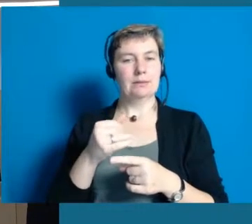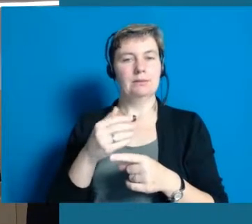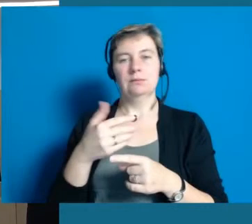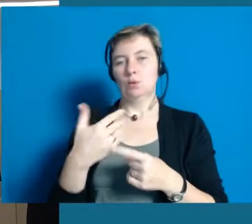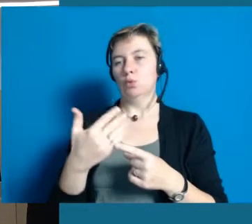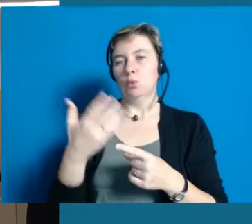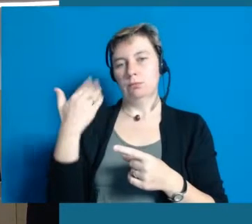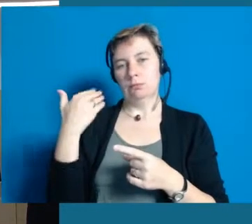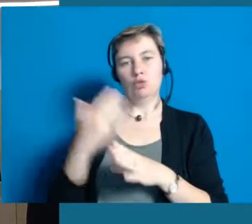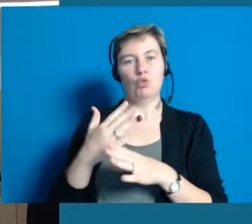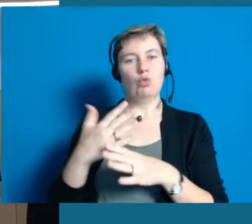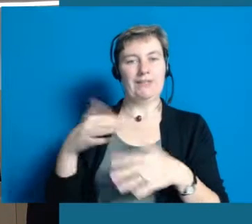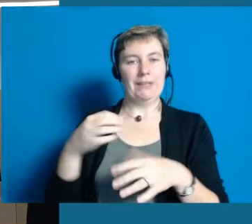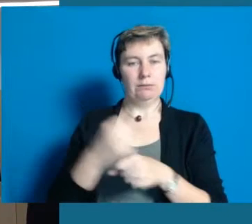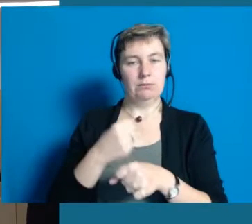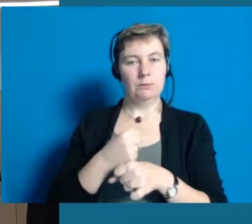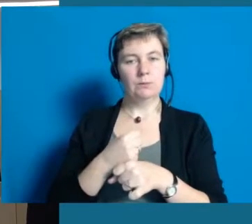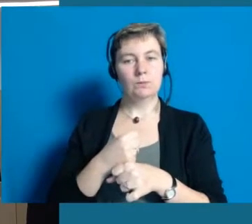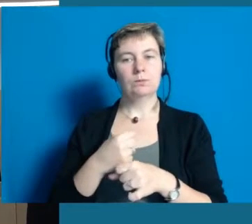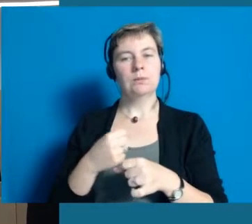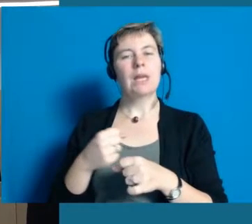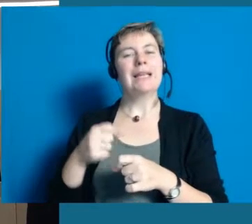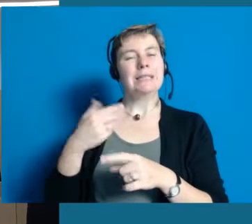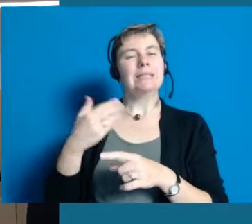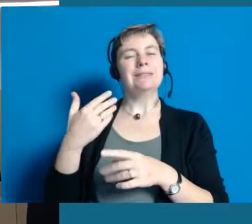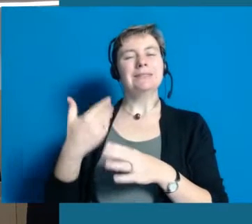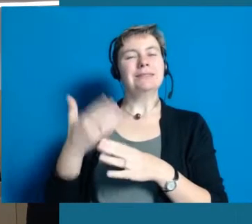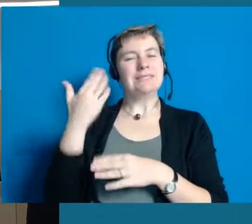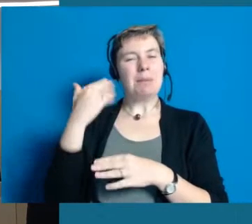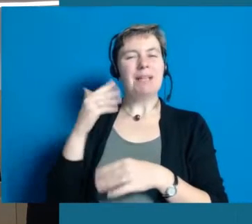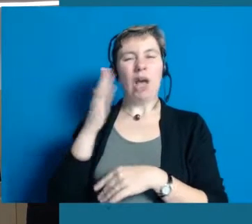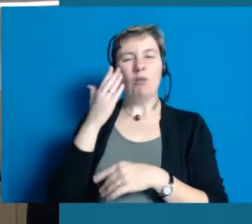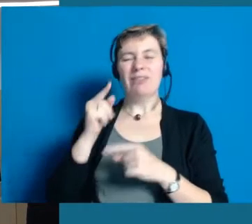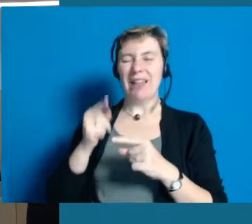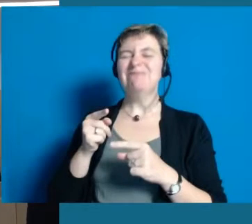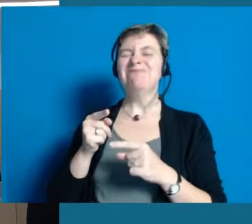Das war so die erste Berührung damit, dass wir gespürt haben